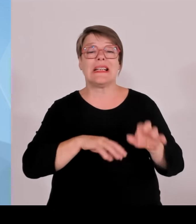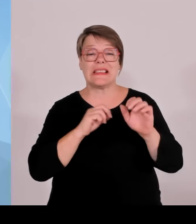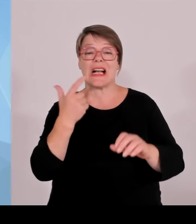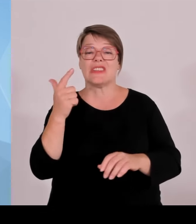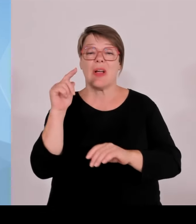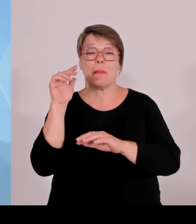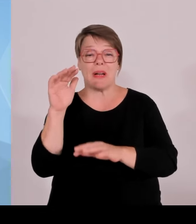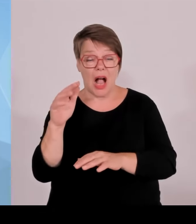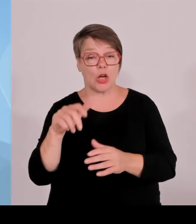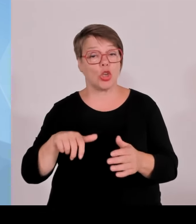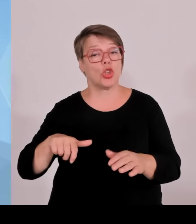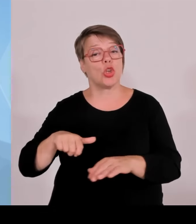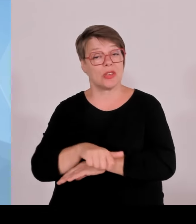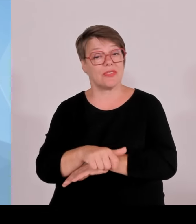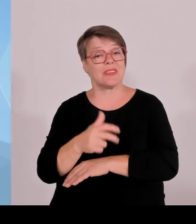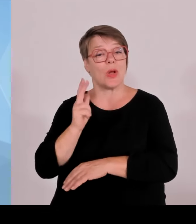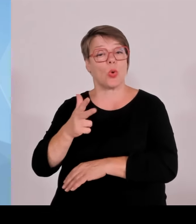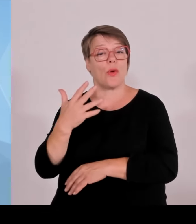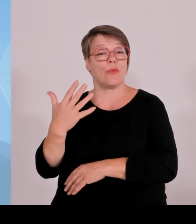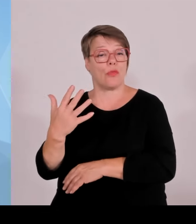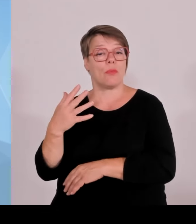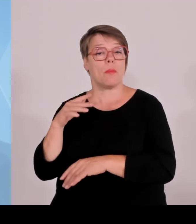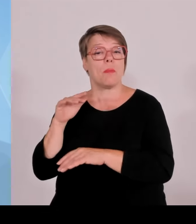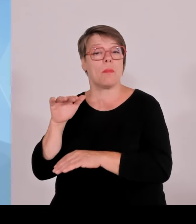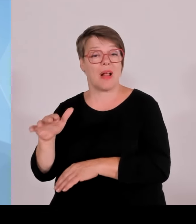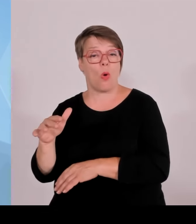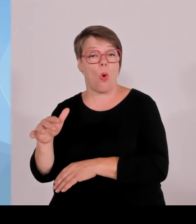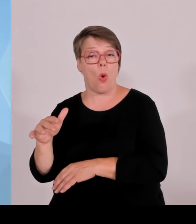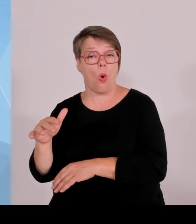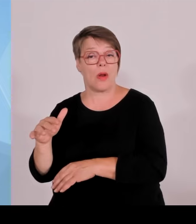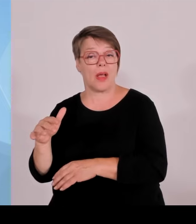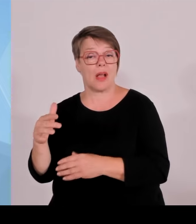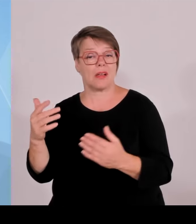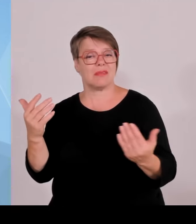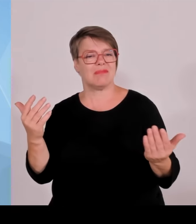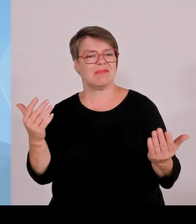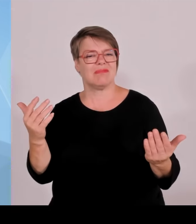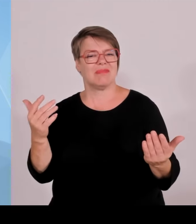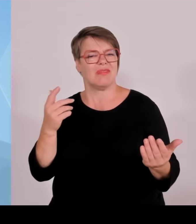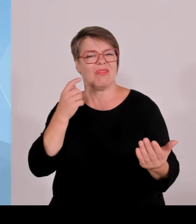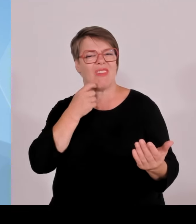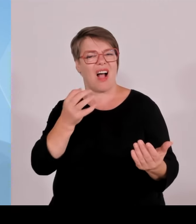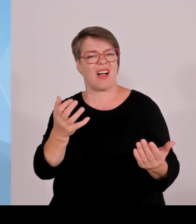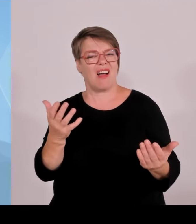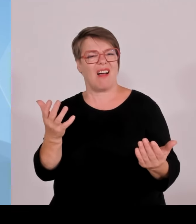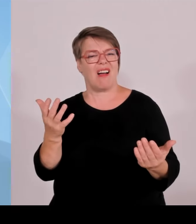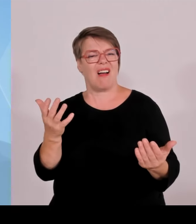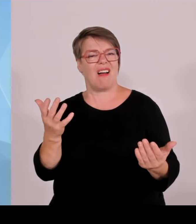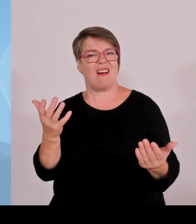Planck und andere Wissenschaftseinrichtungen sollen nur noch in Kohle ehemaligen Kohlerevieren und im Osten neu investieren.